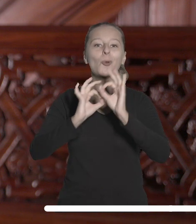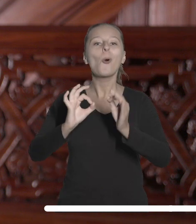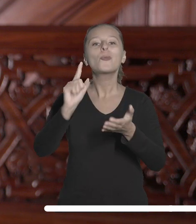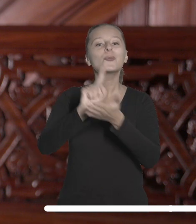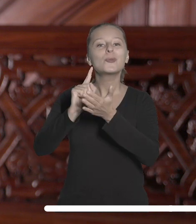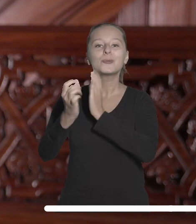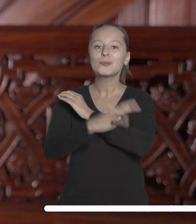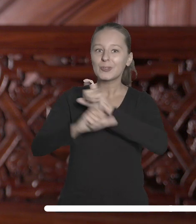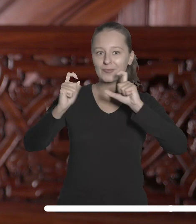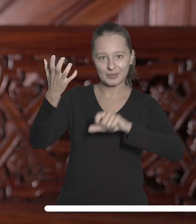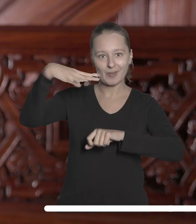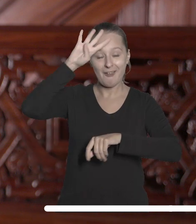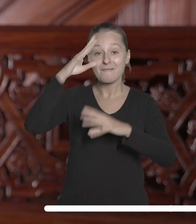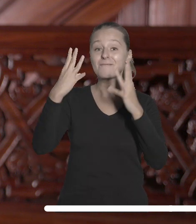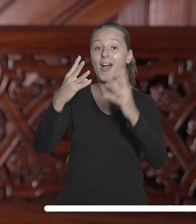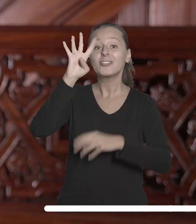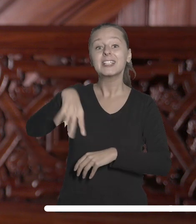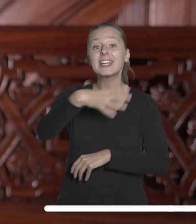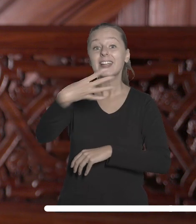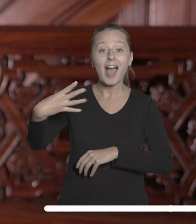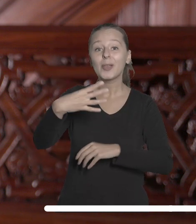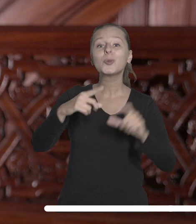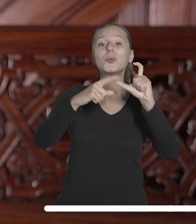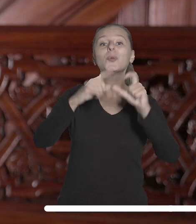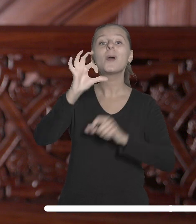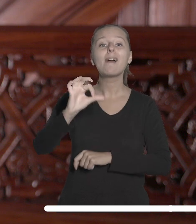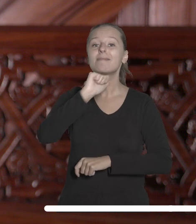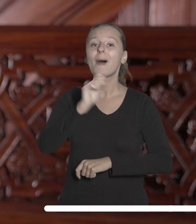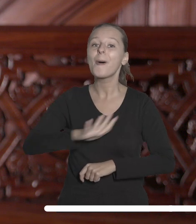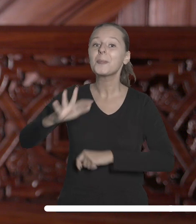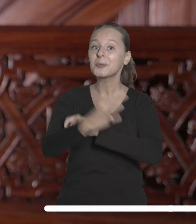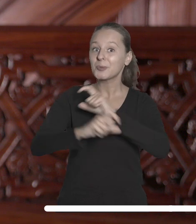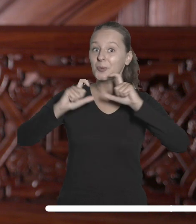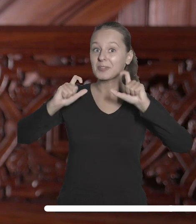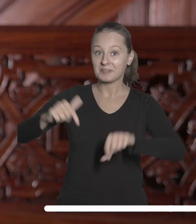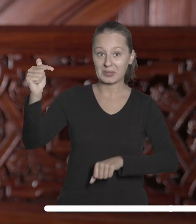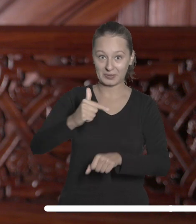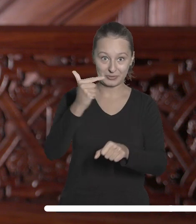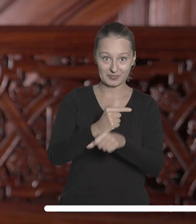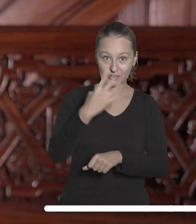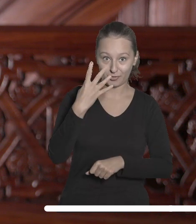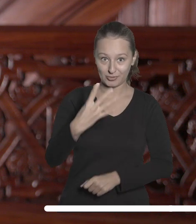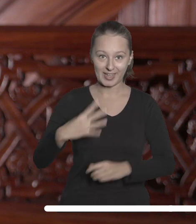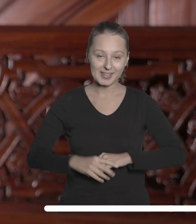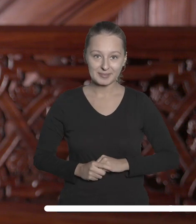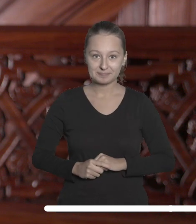Uniwersytetu Łódzkiego w prestiżowym rankingu QS Europe University Rankings 2024.